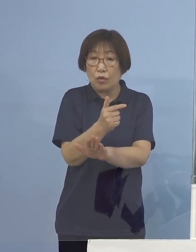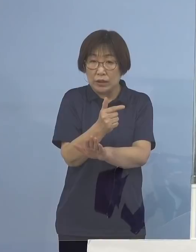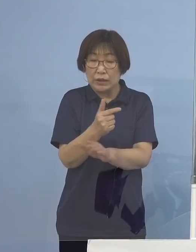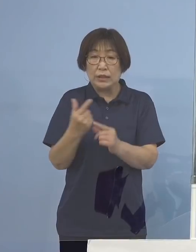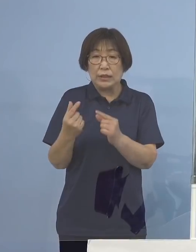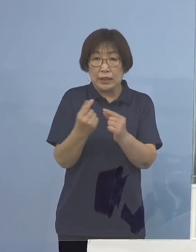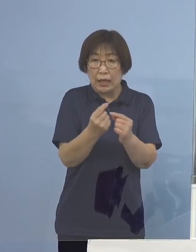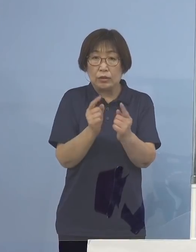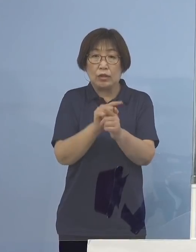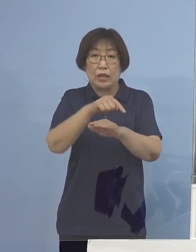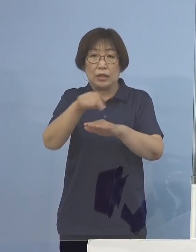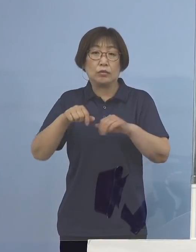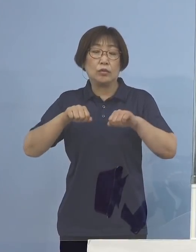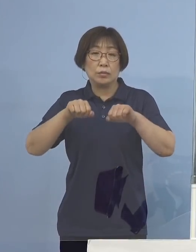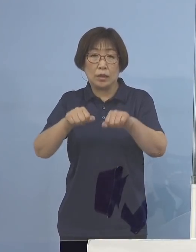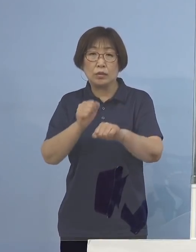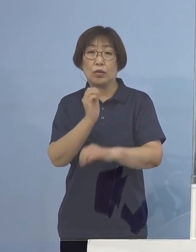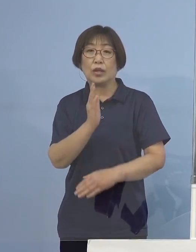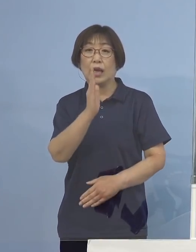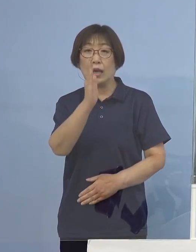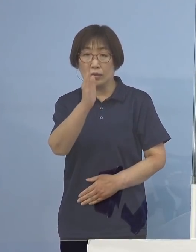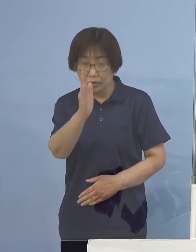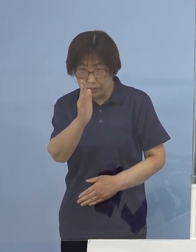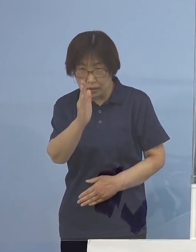どうぞよろしくお願いをいたします